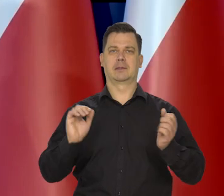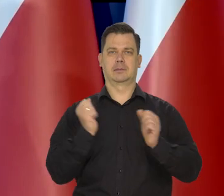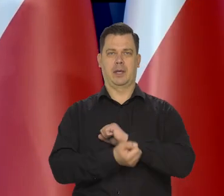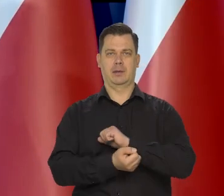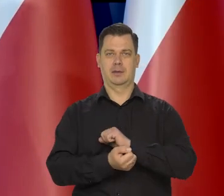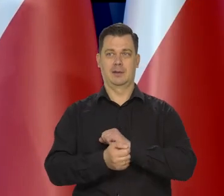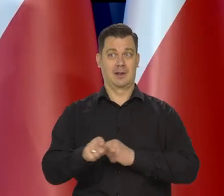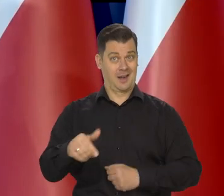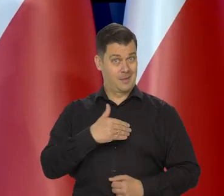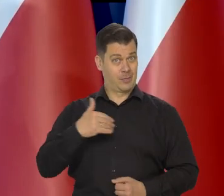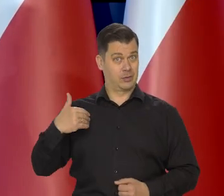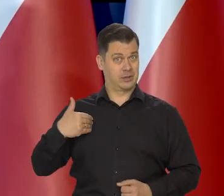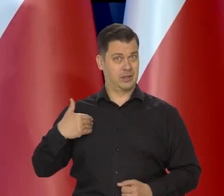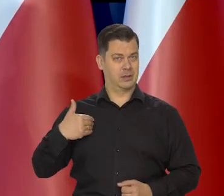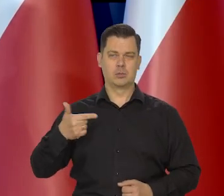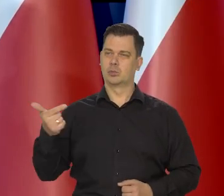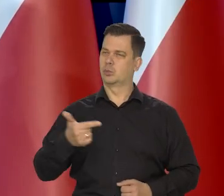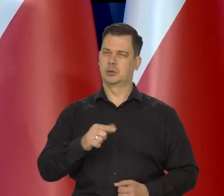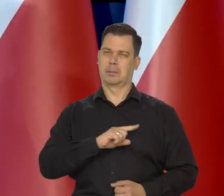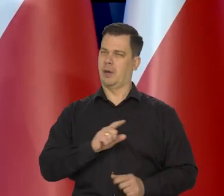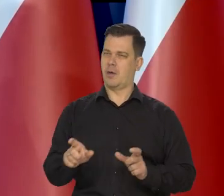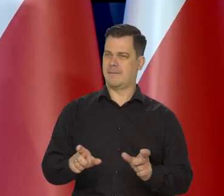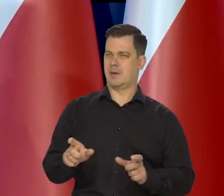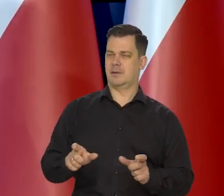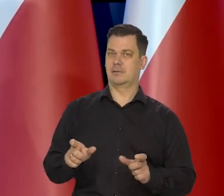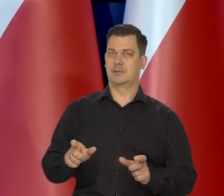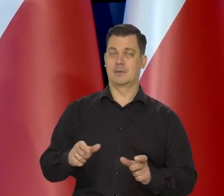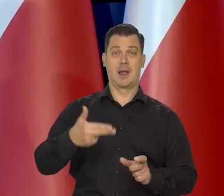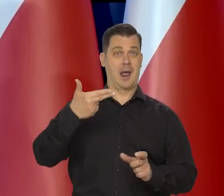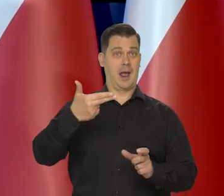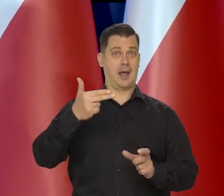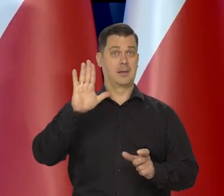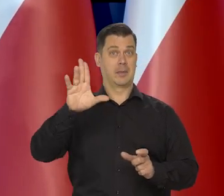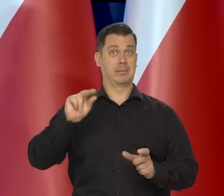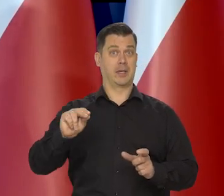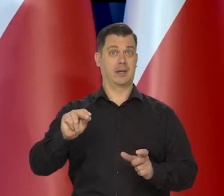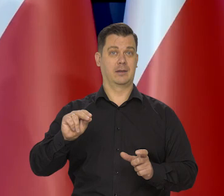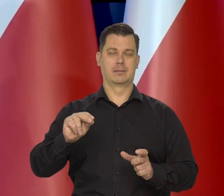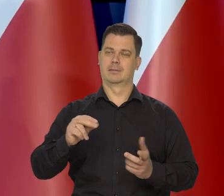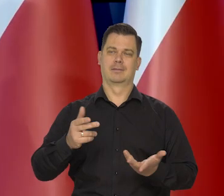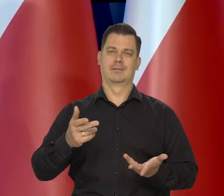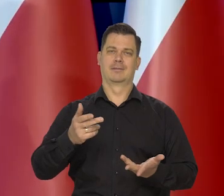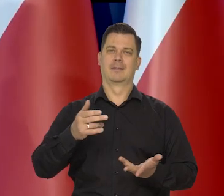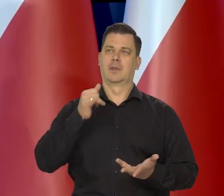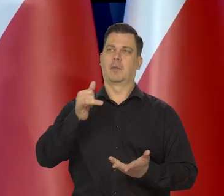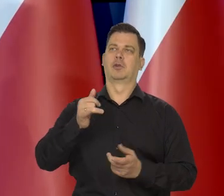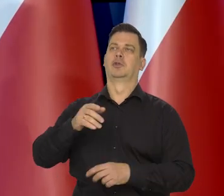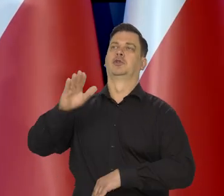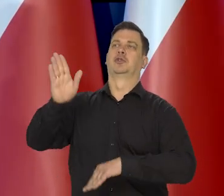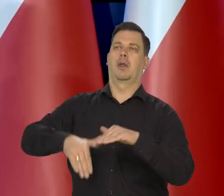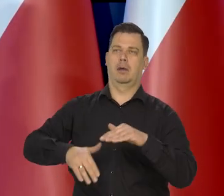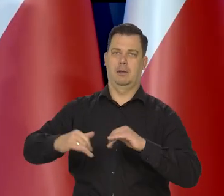ale w Polsce szczególnie musimy tego pilnować, dlatego nigdy Narodowy Bank Polski nie kwestionował polityki rządowej